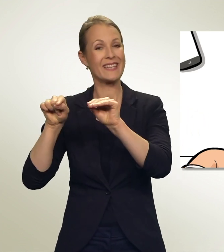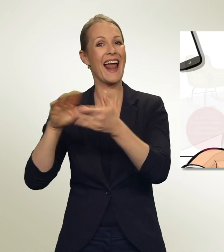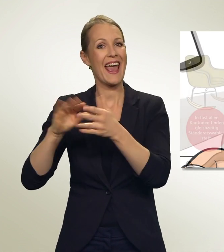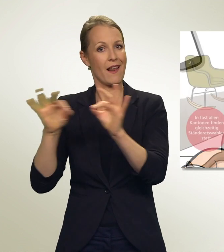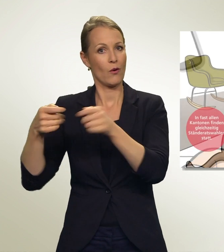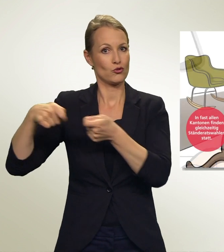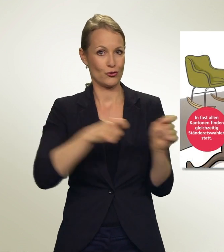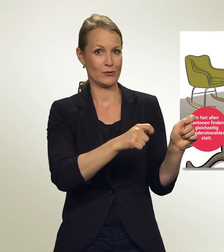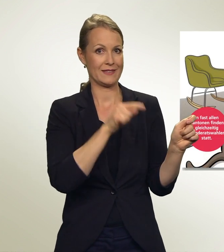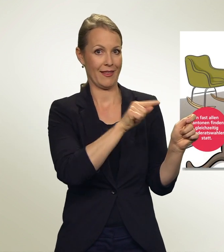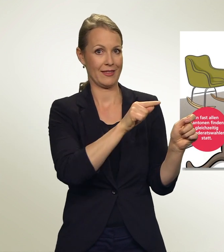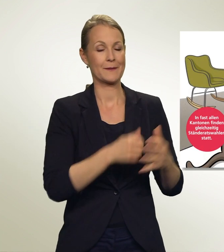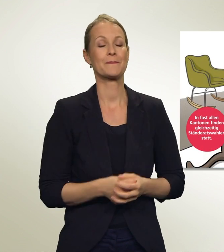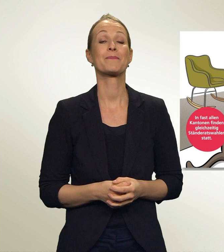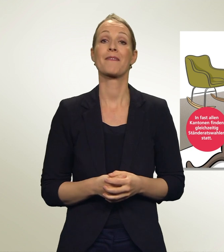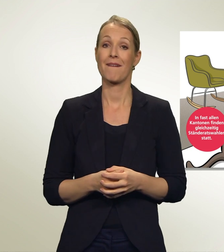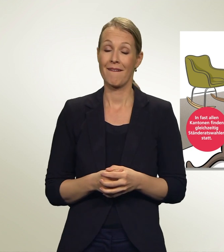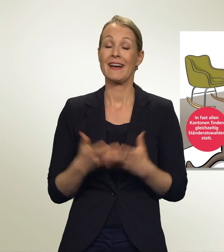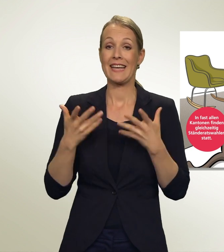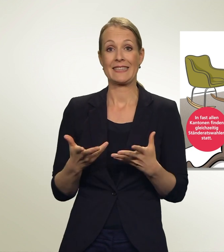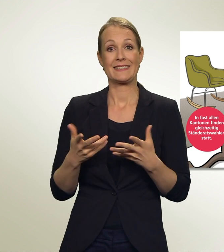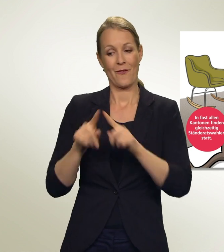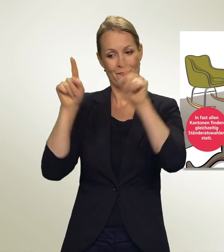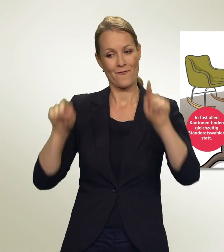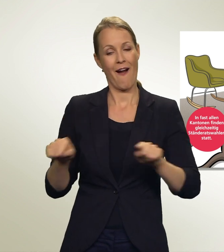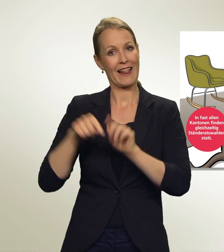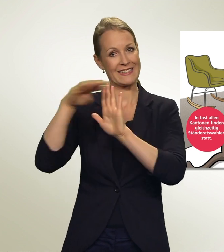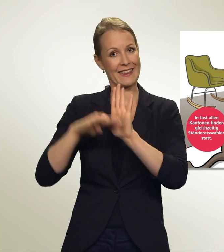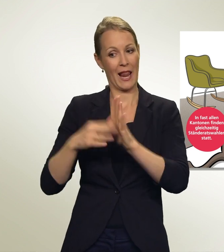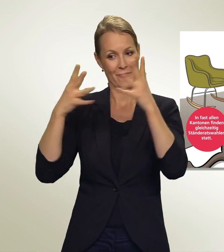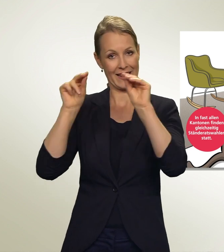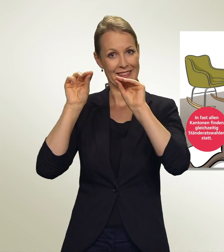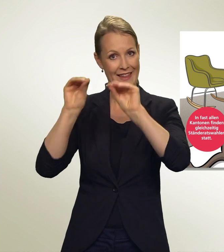So, mein Wahlzettel steht! Jetzt fühle ich michschon fast als Wahl-Champion!